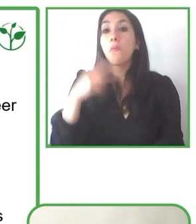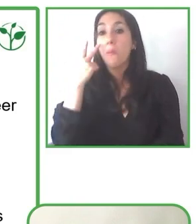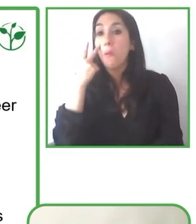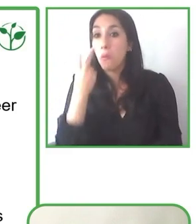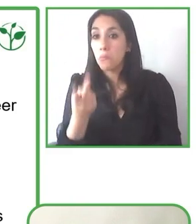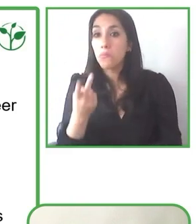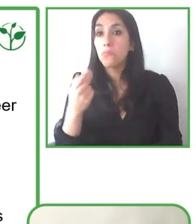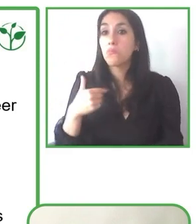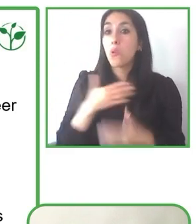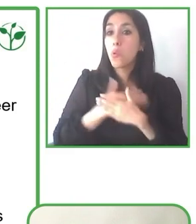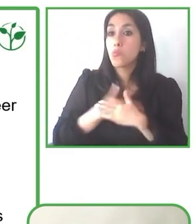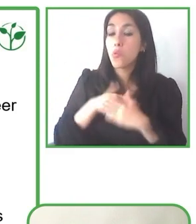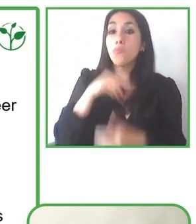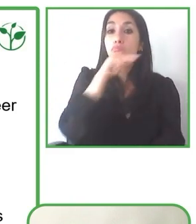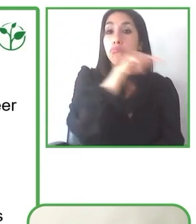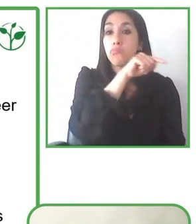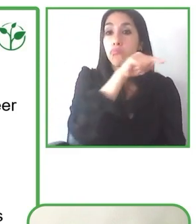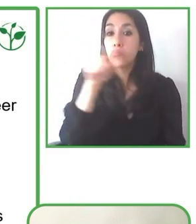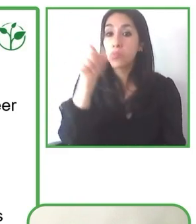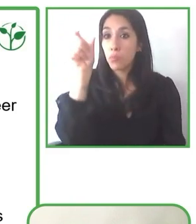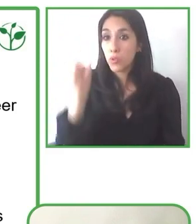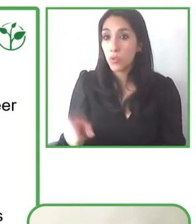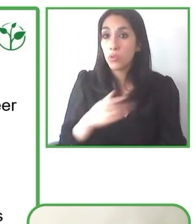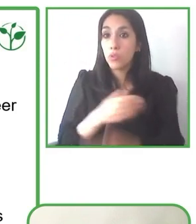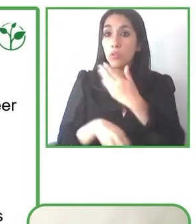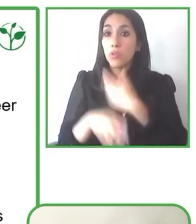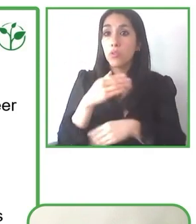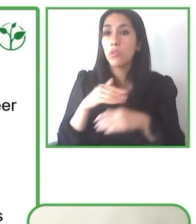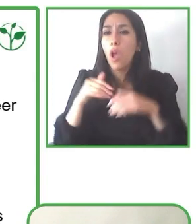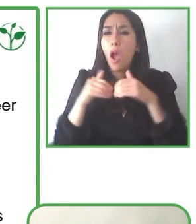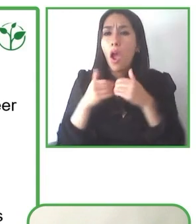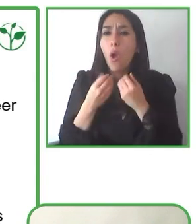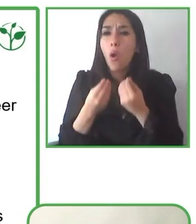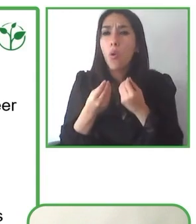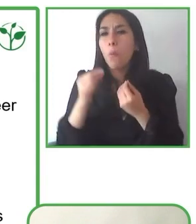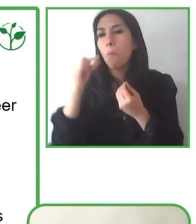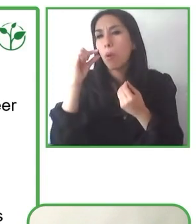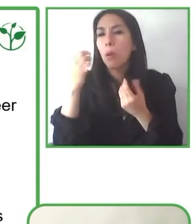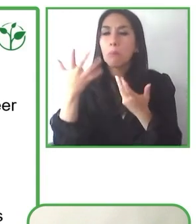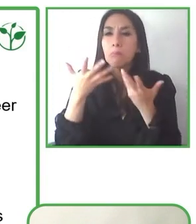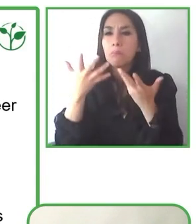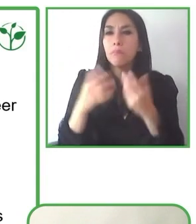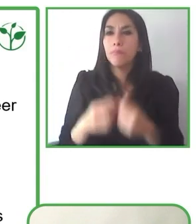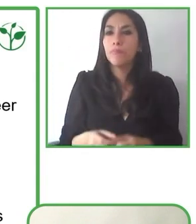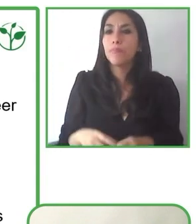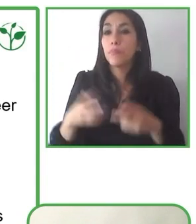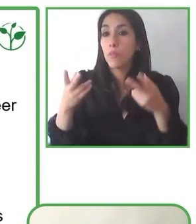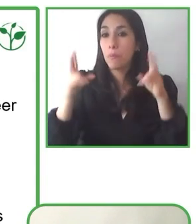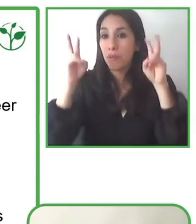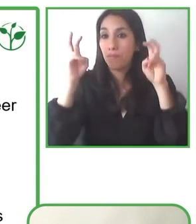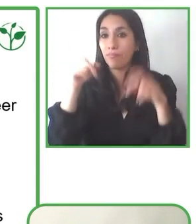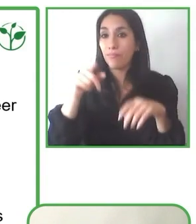Ahora nos vamos a Kazajstán, Renat. Thank you very much for you, for your project Globe4all.